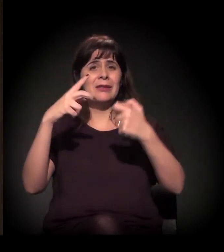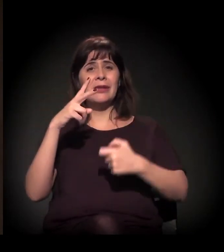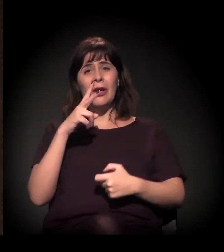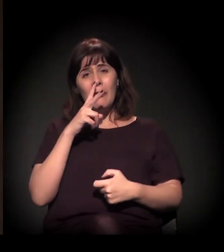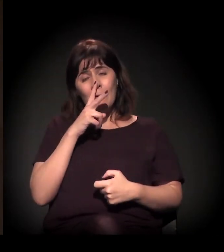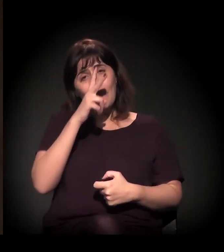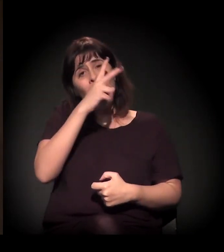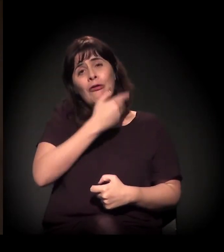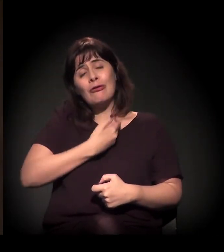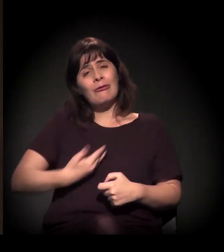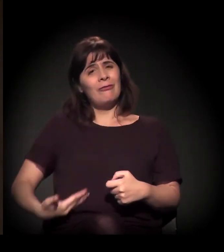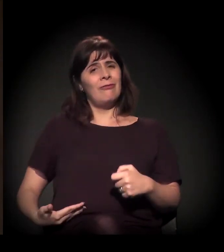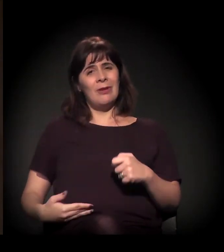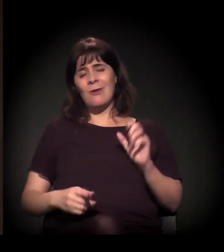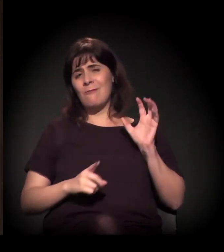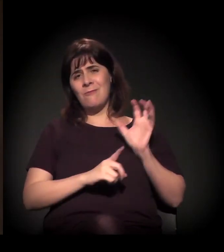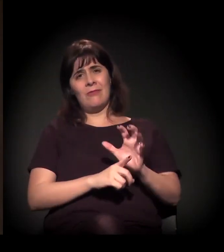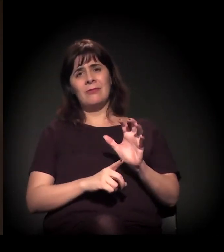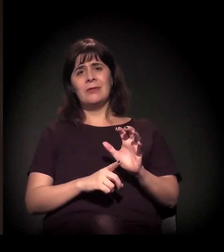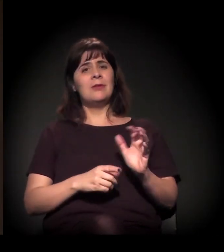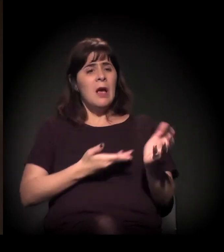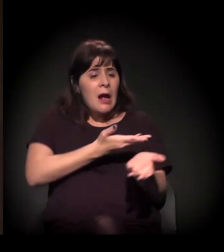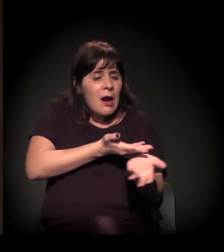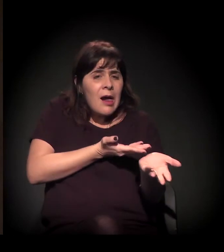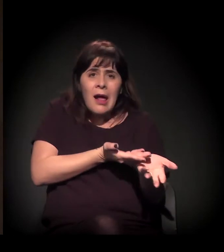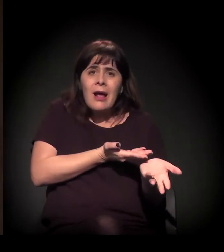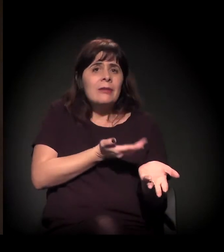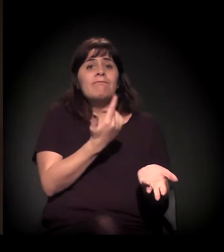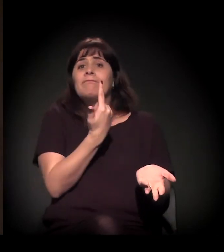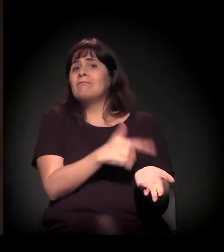não tem, muitas vezes, interlocução com o Estado, e o que sobra